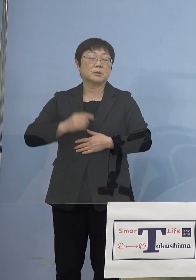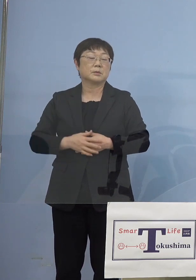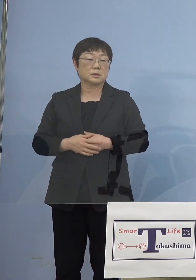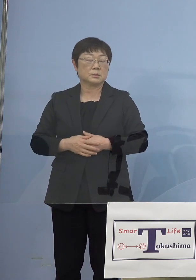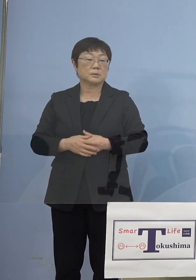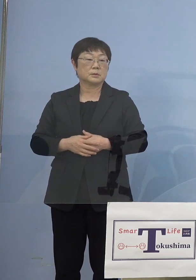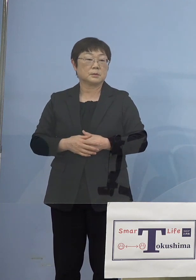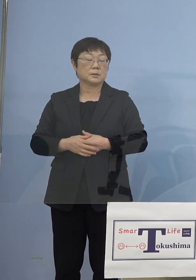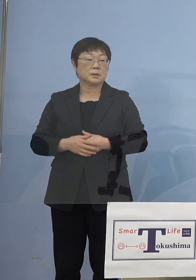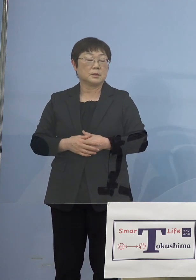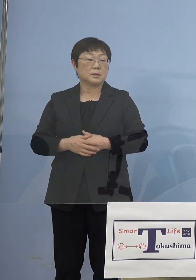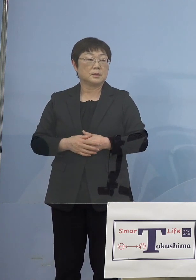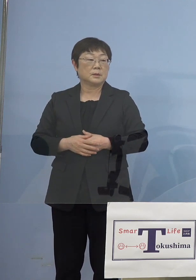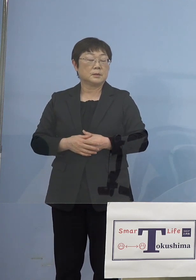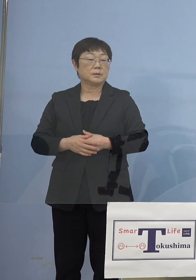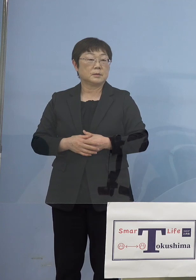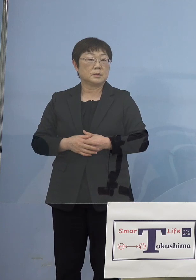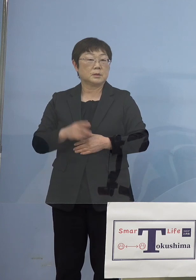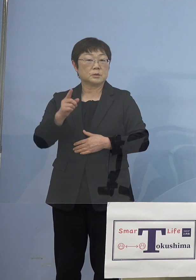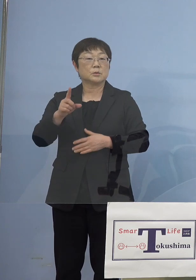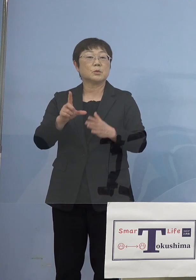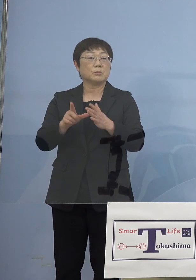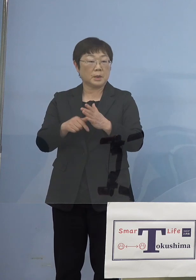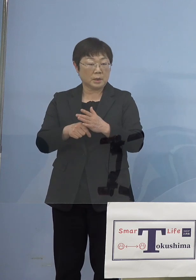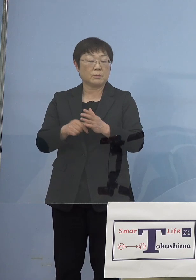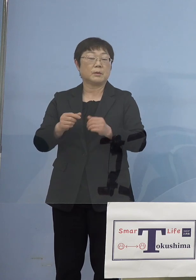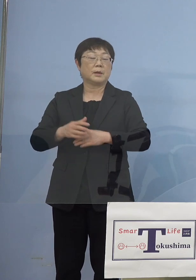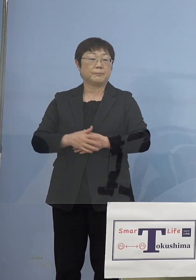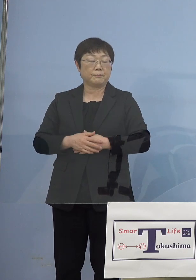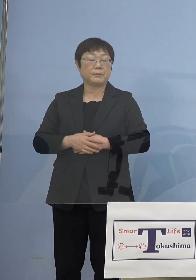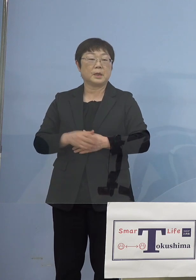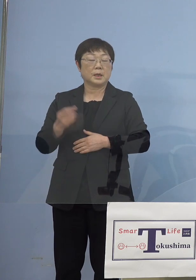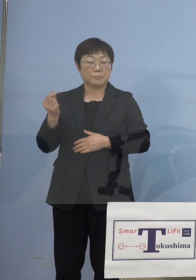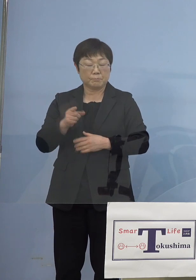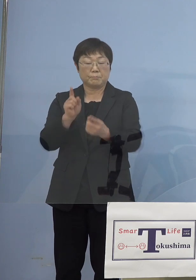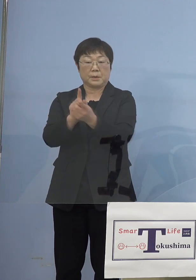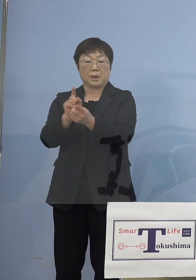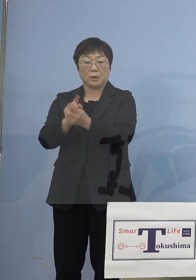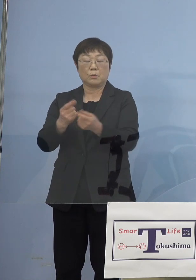でありますのでそうした場合には 遅滞なく対応させていただければと